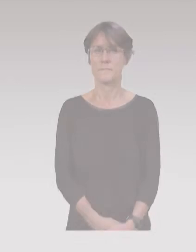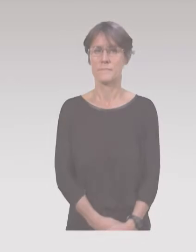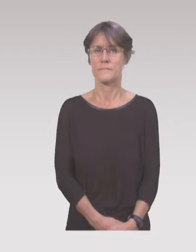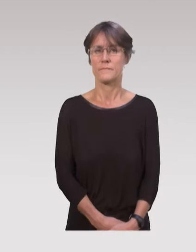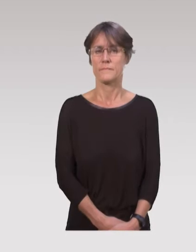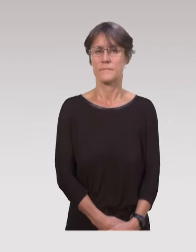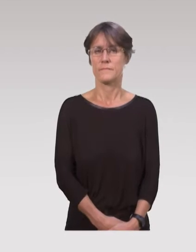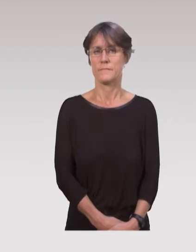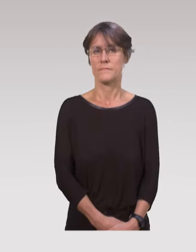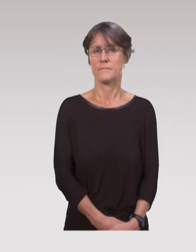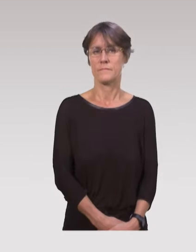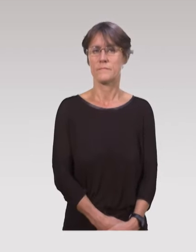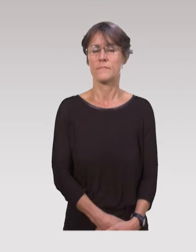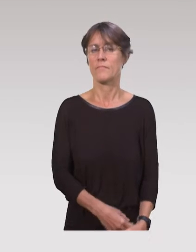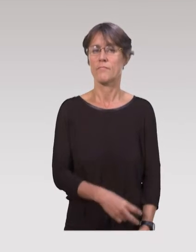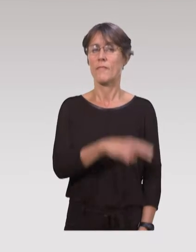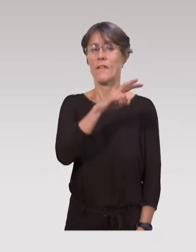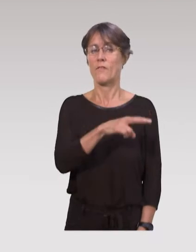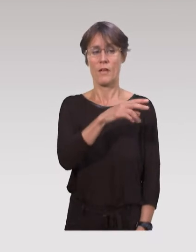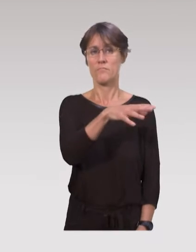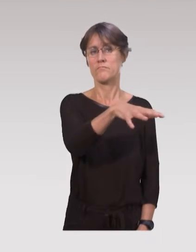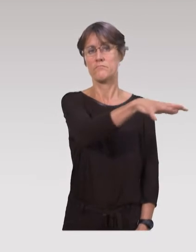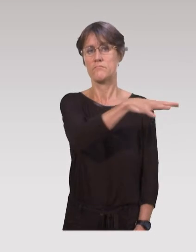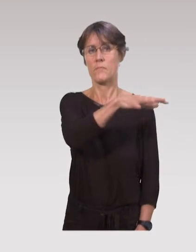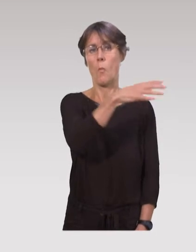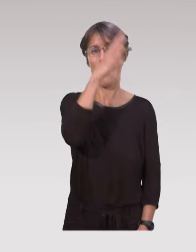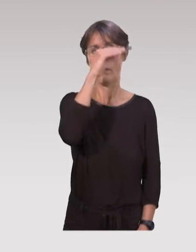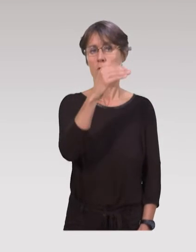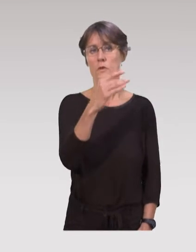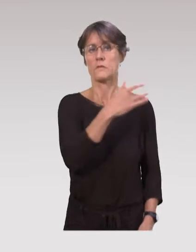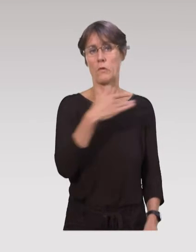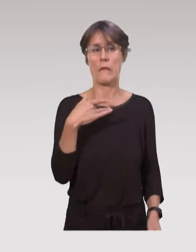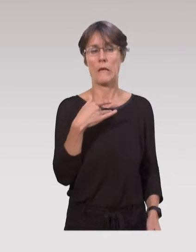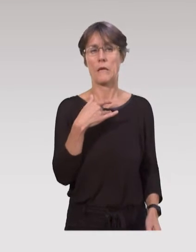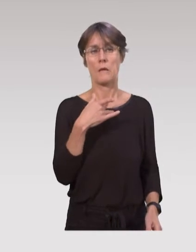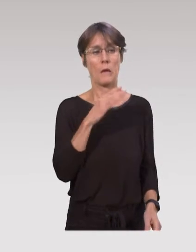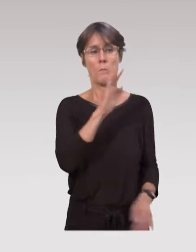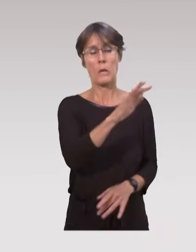Il est vrai que les professionnels de santé ont souvent une culture de prévention, surtout lors de la petite enfance.